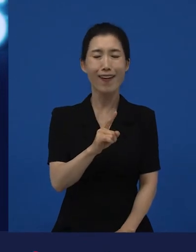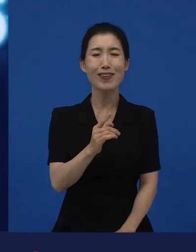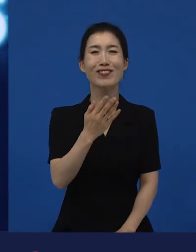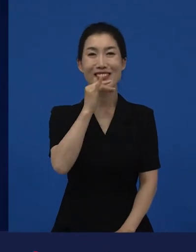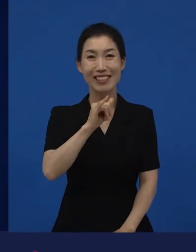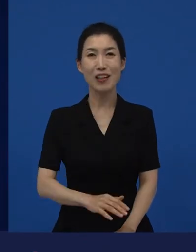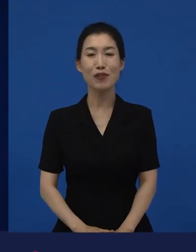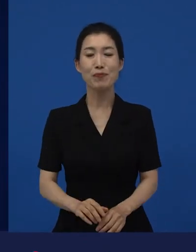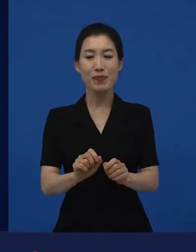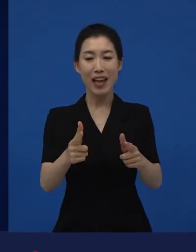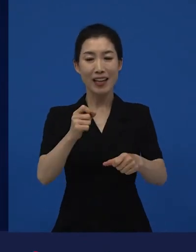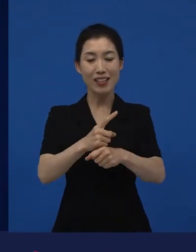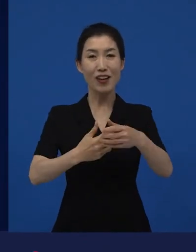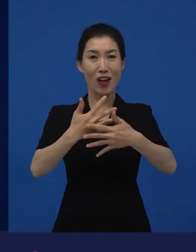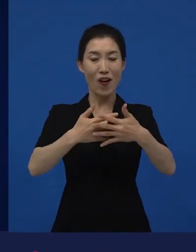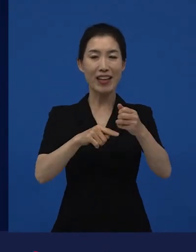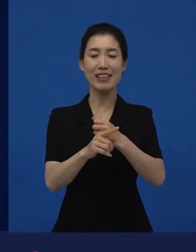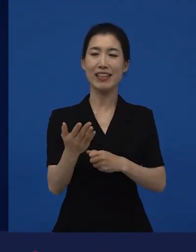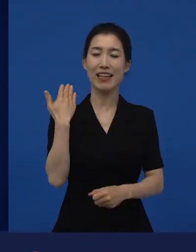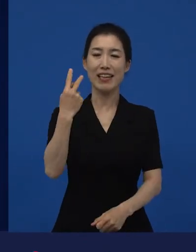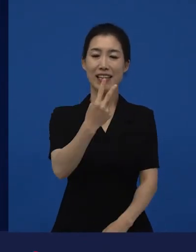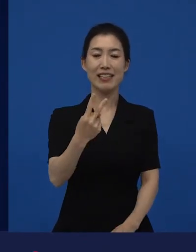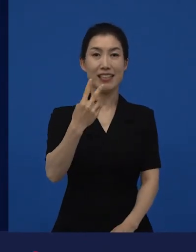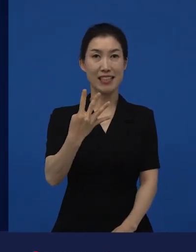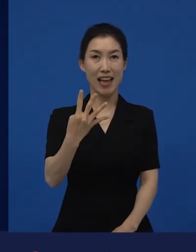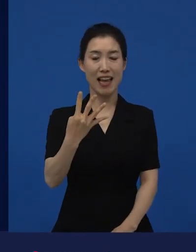다양성 영화라는 말 자체는 2004년도에